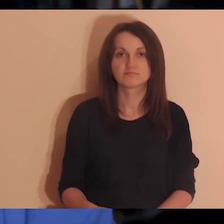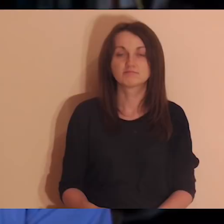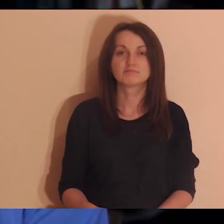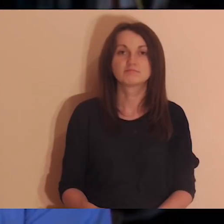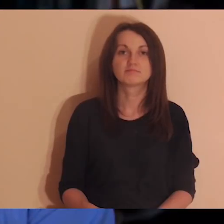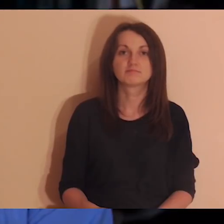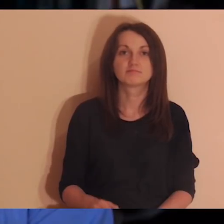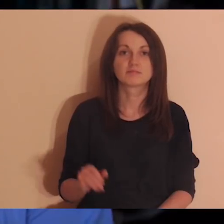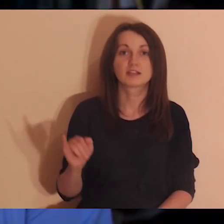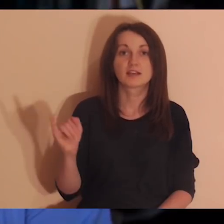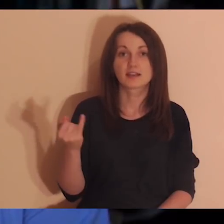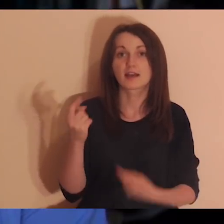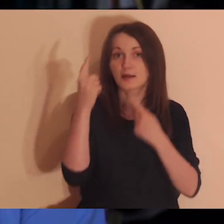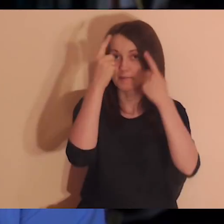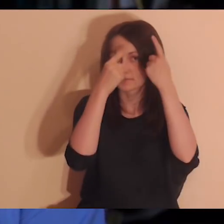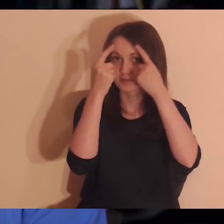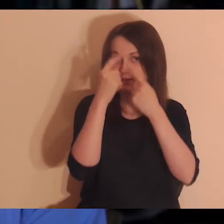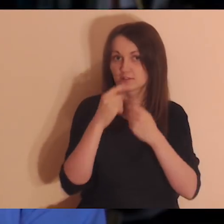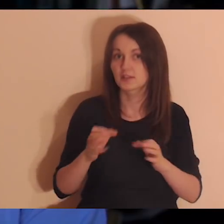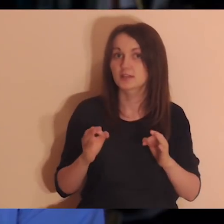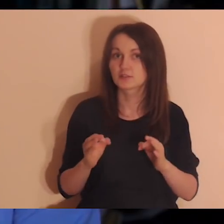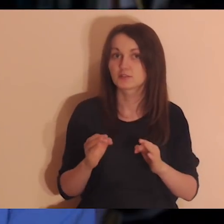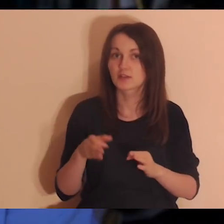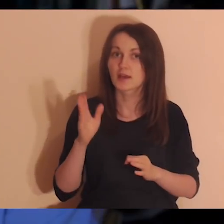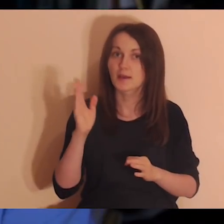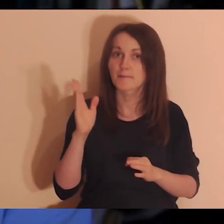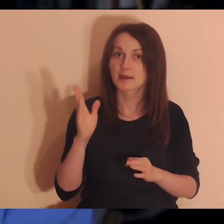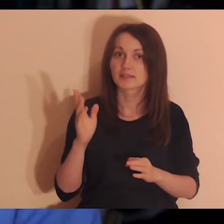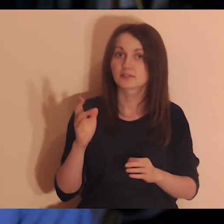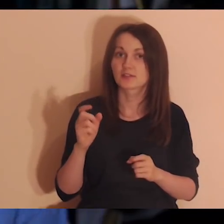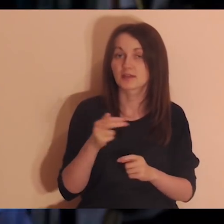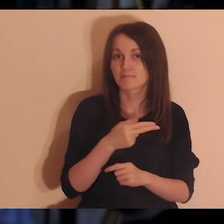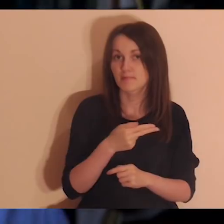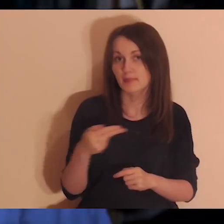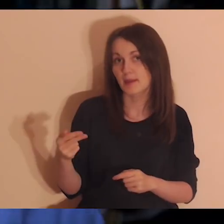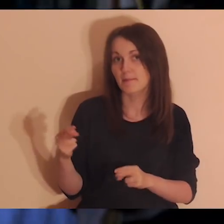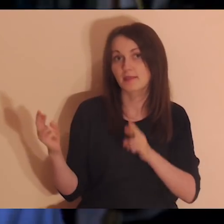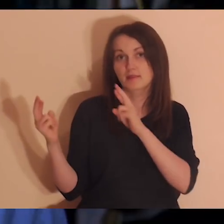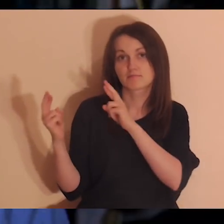Moi drodzy, tak jak się spodziewacie, dzisiejsza medytacja będzie o relacjach,